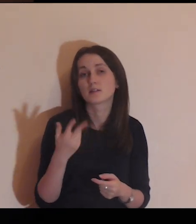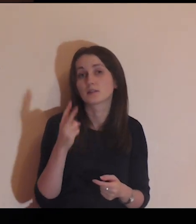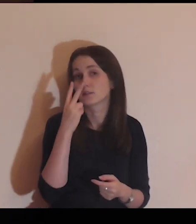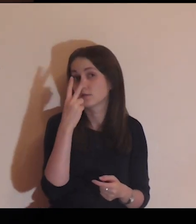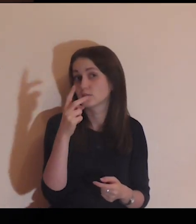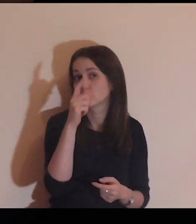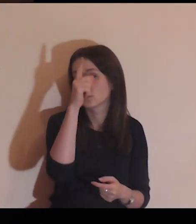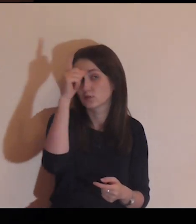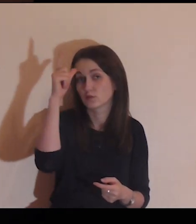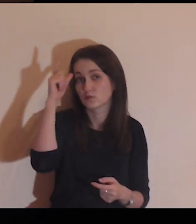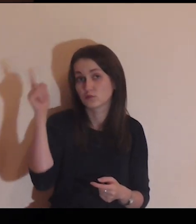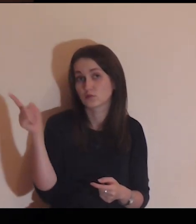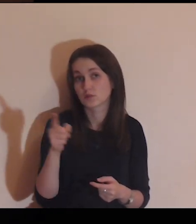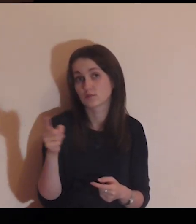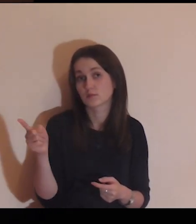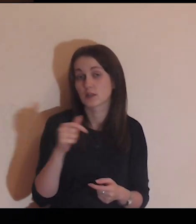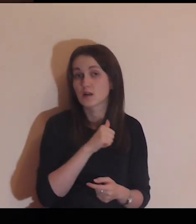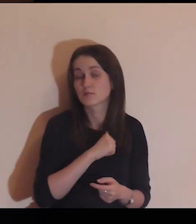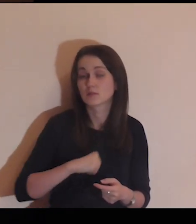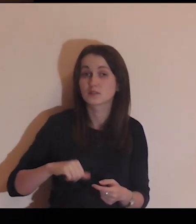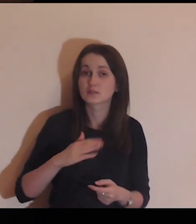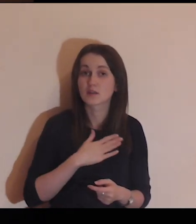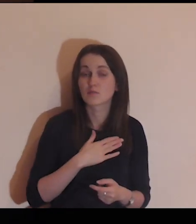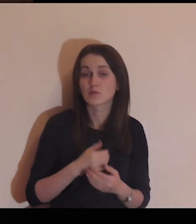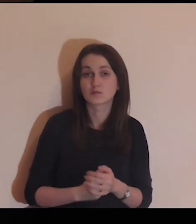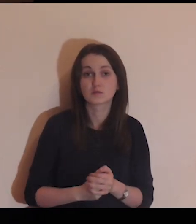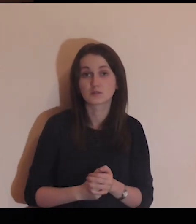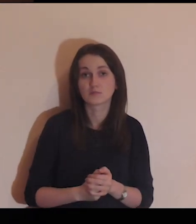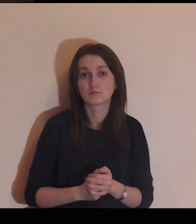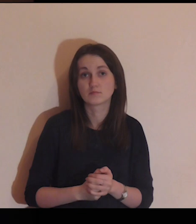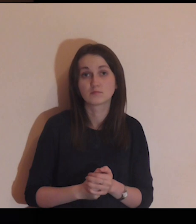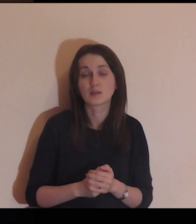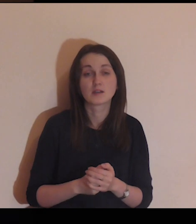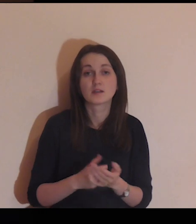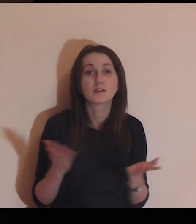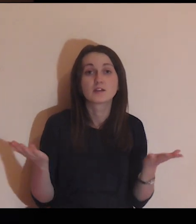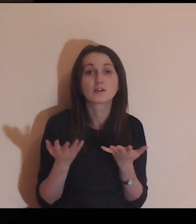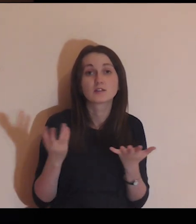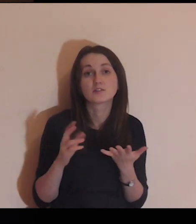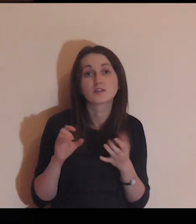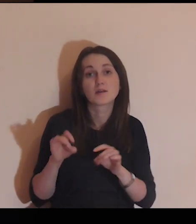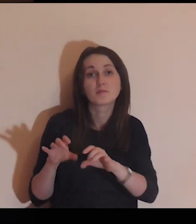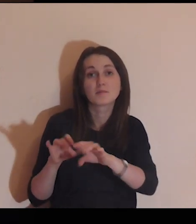Czego ono pragnie, widząc tych ludzi? Do czego się wyrywa?